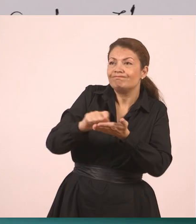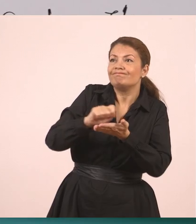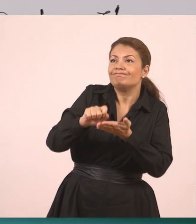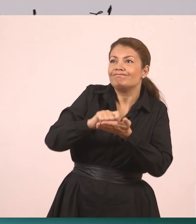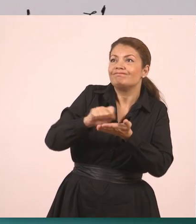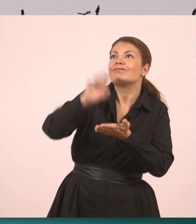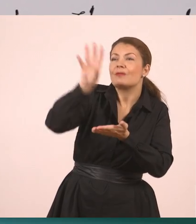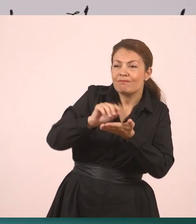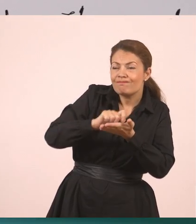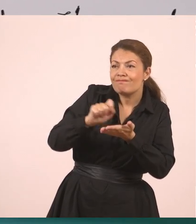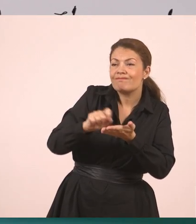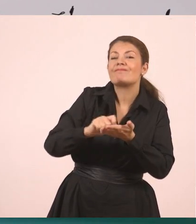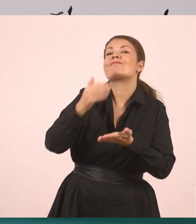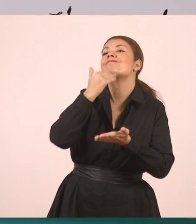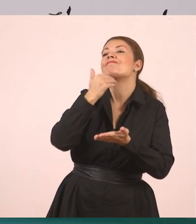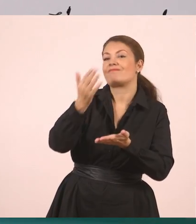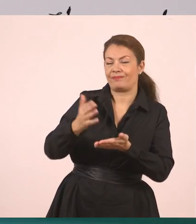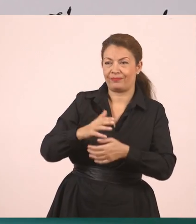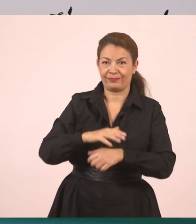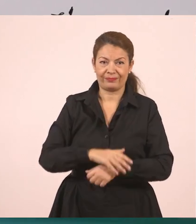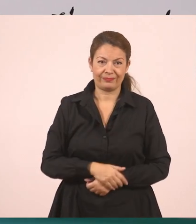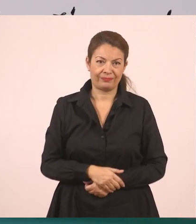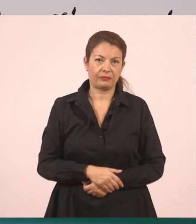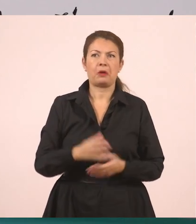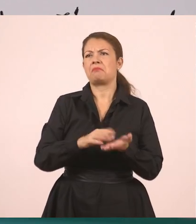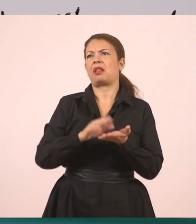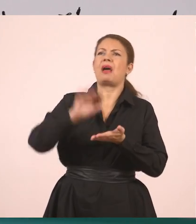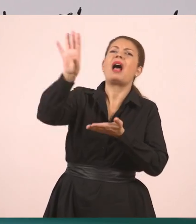"Κυρία, δεν μπορώ τώρα, γιατί γράφω... αντιγράφω δηλαδή ακόμα" -